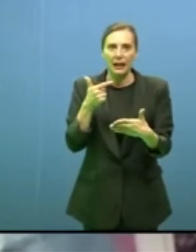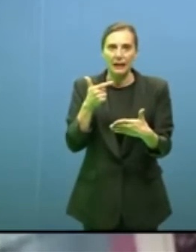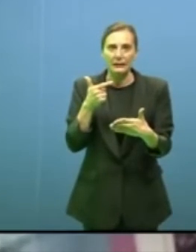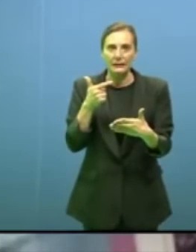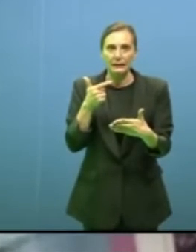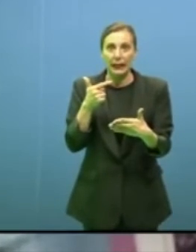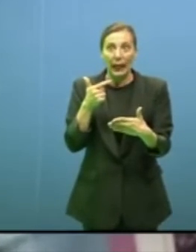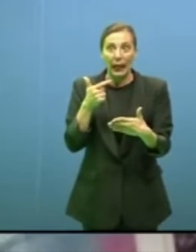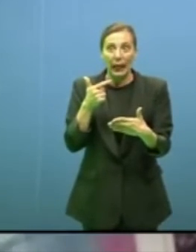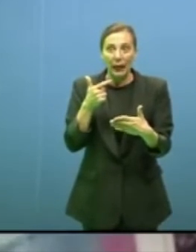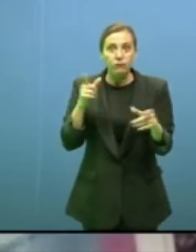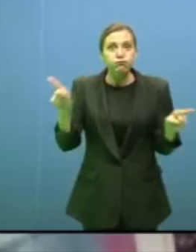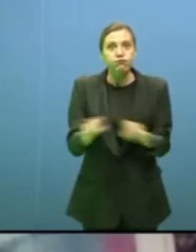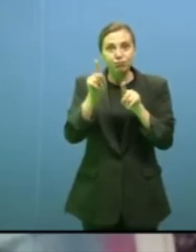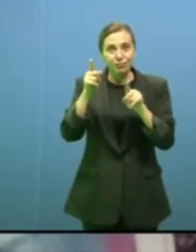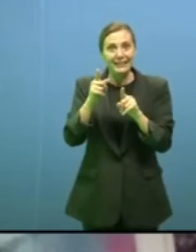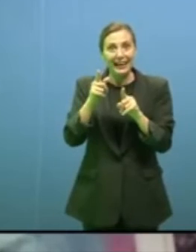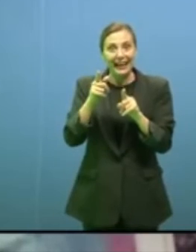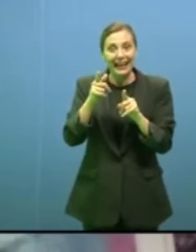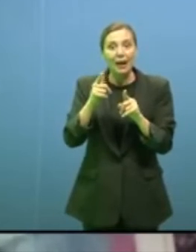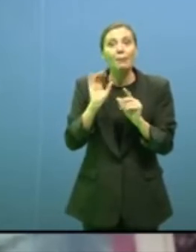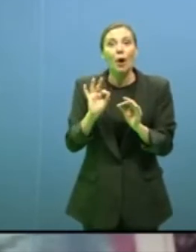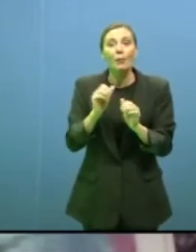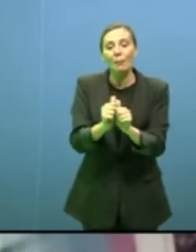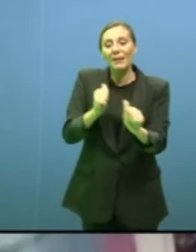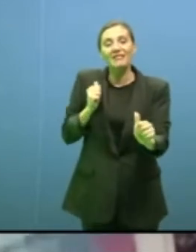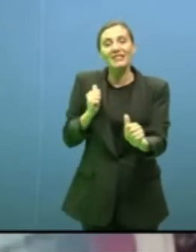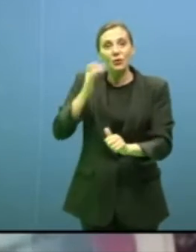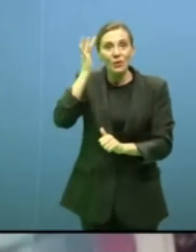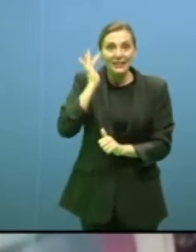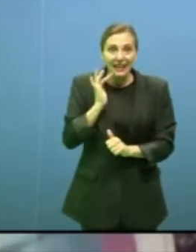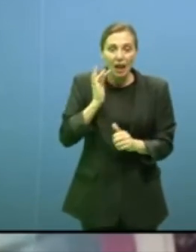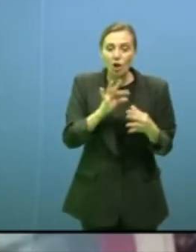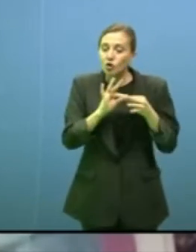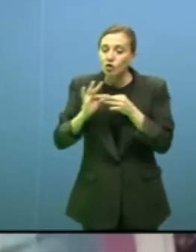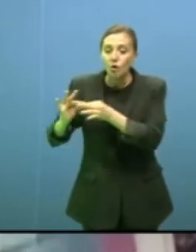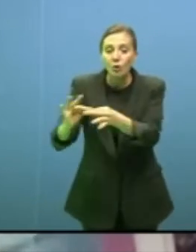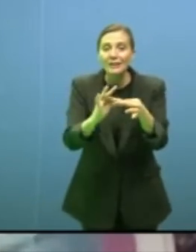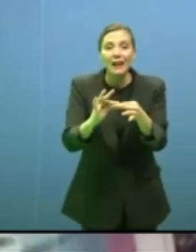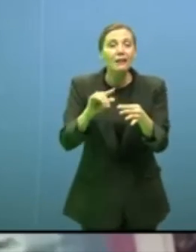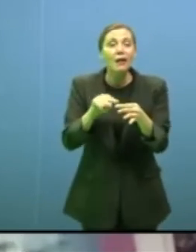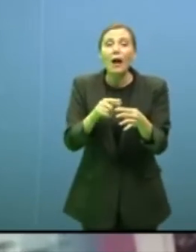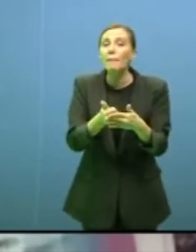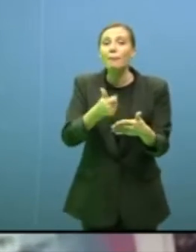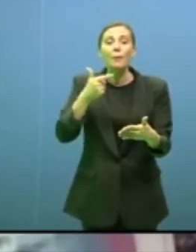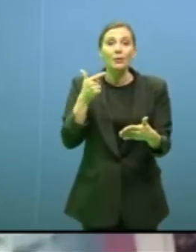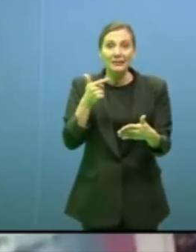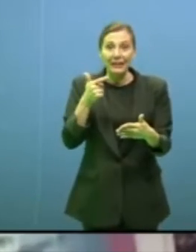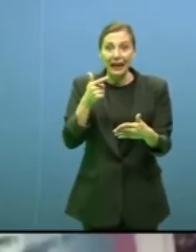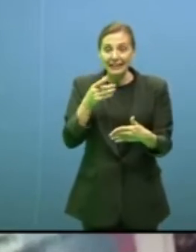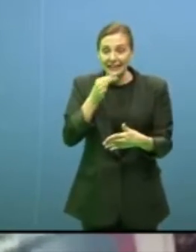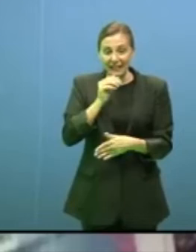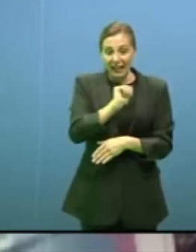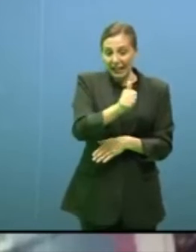prevenzione dei rischi ambientali, la solidarietà è un tema centrale non c'è salvezza individuale,